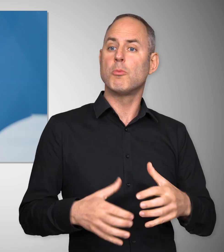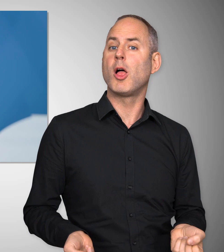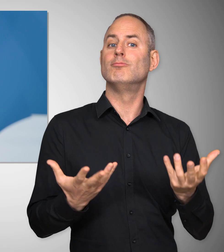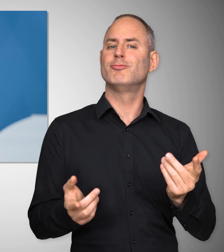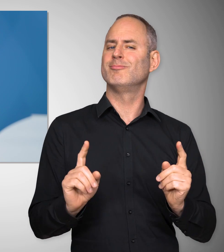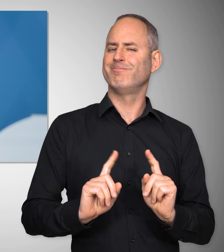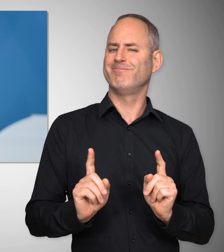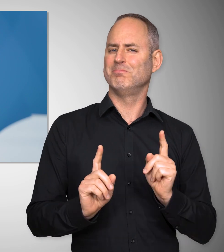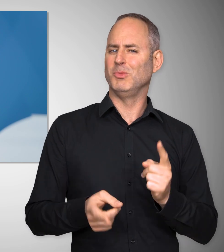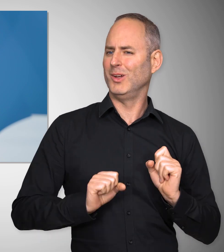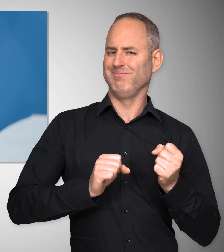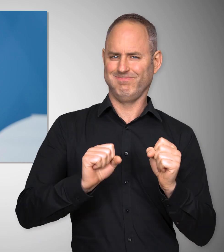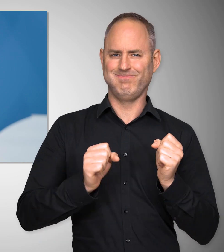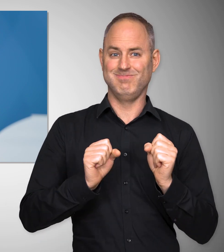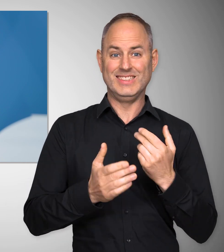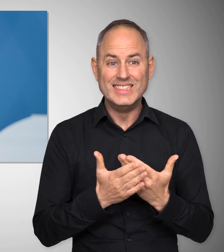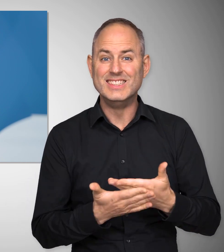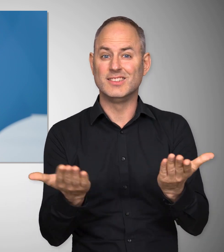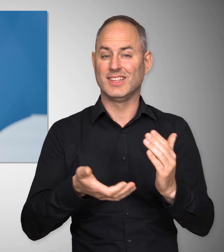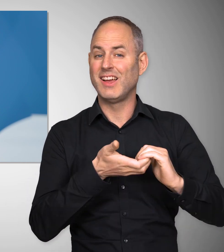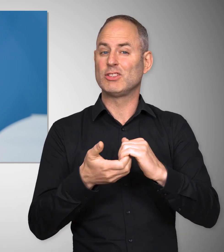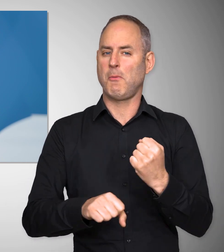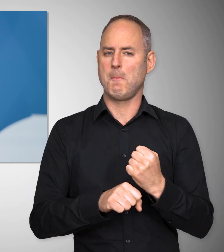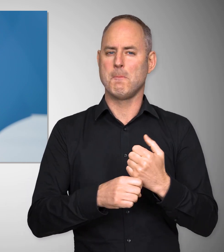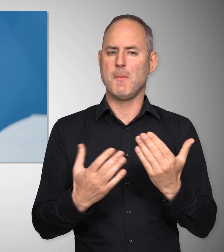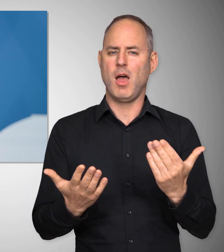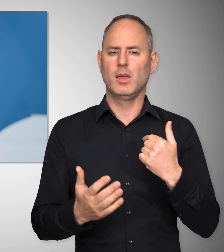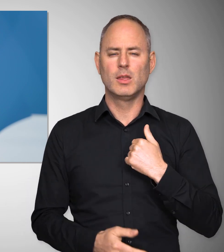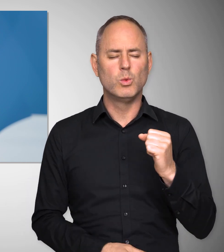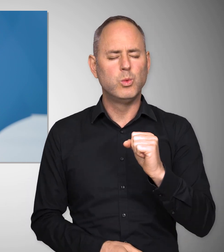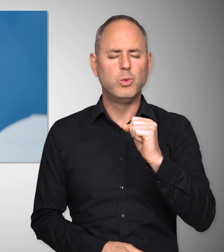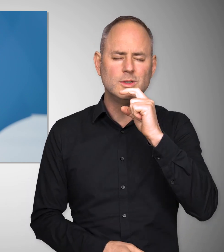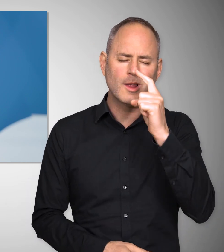Dafür muss man sich einsetzen und das tun die Gewerkschaften. Ich bin deshalb sehr stolz darauf,